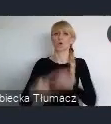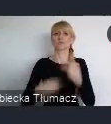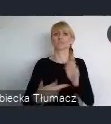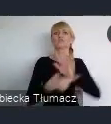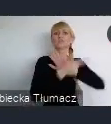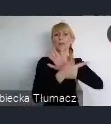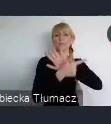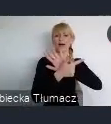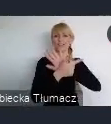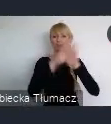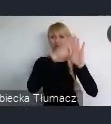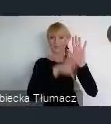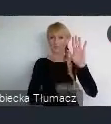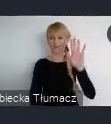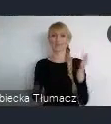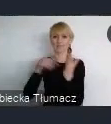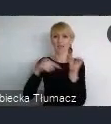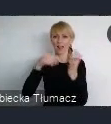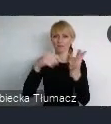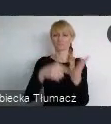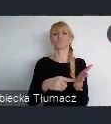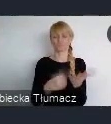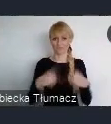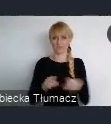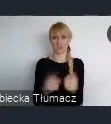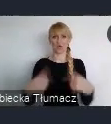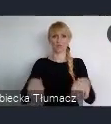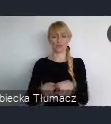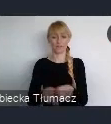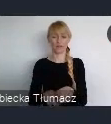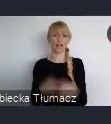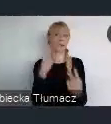I mam nadzieje, że Word Urban Forum, będzie służyło temu, abyśmy znaleźli